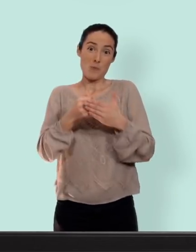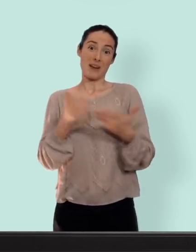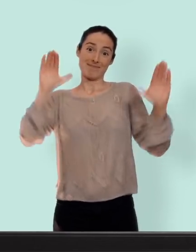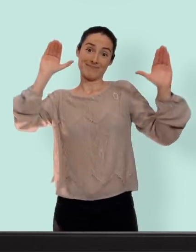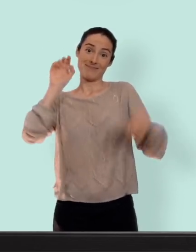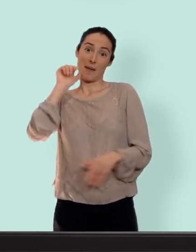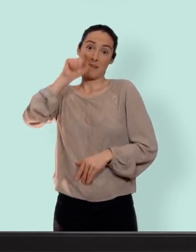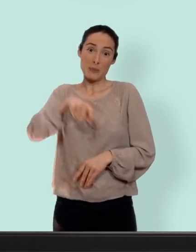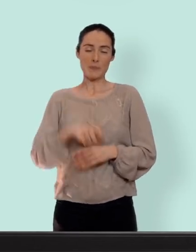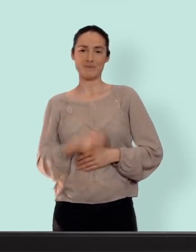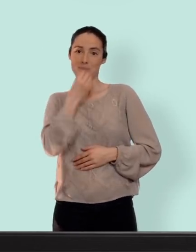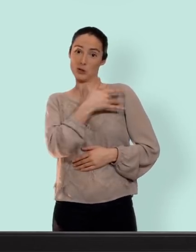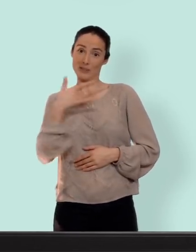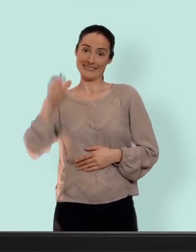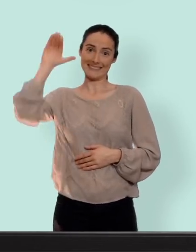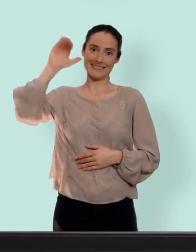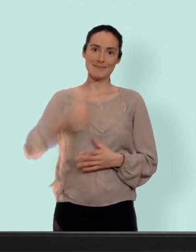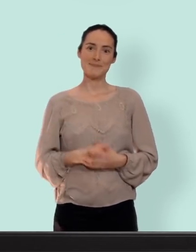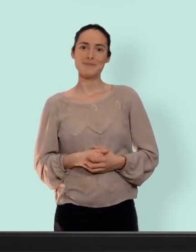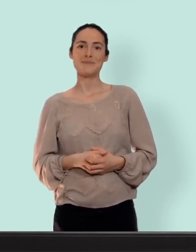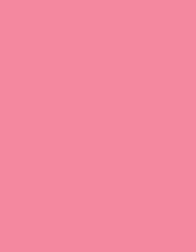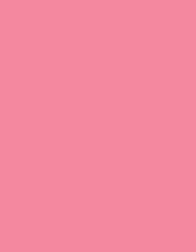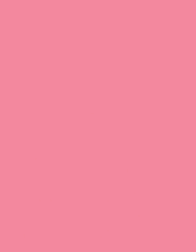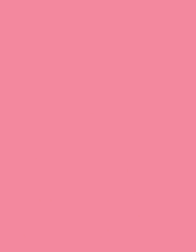à bientôt les slipounets, portez-vous bien